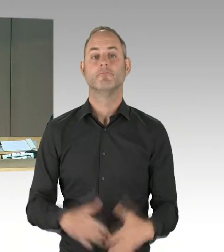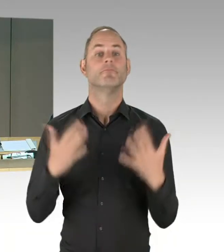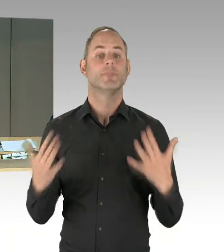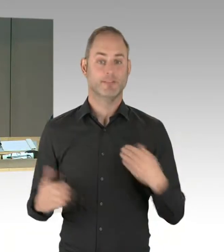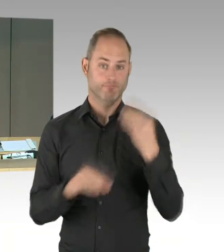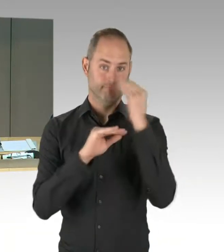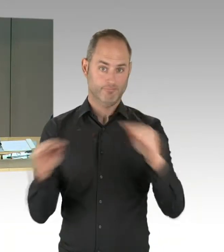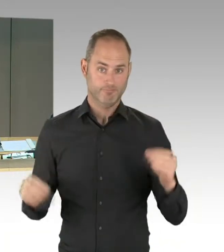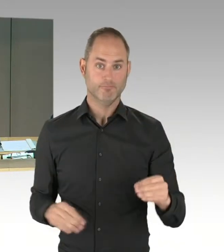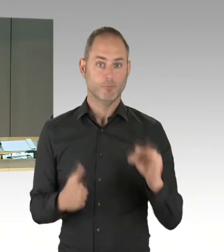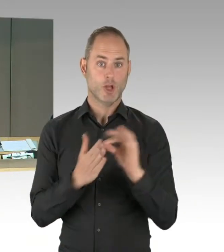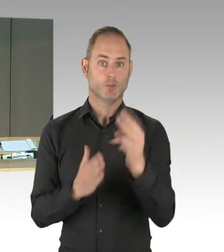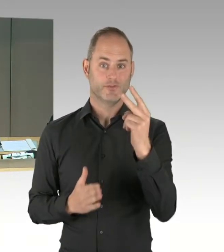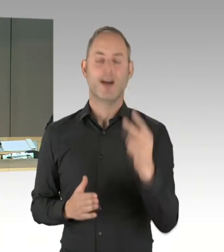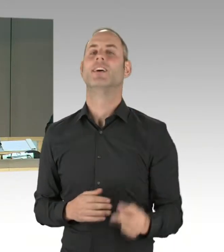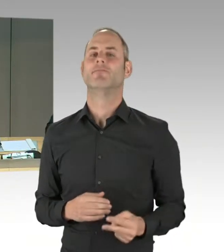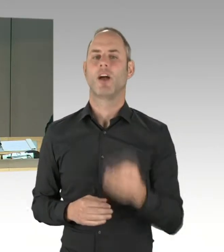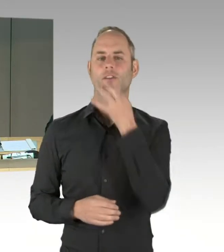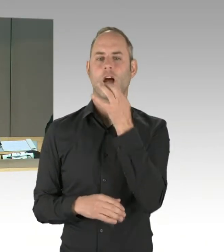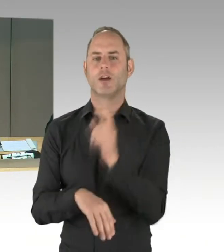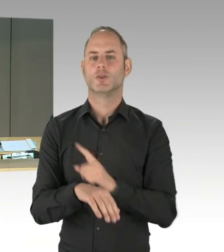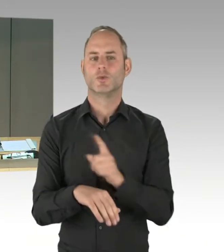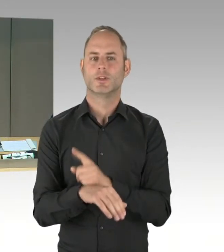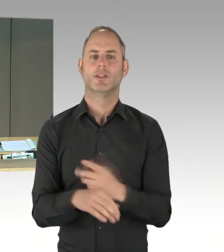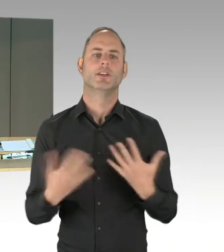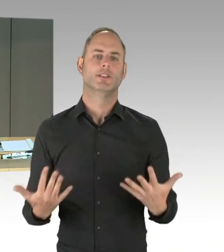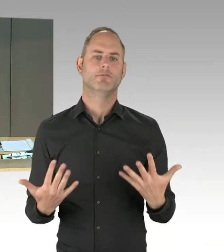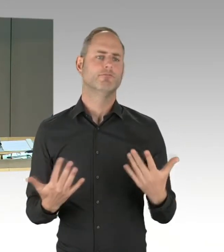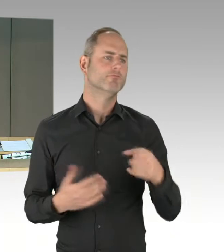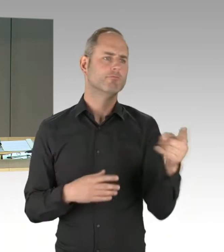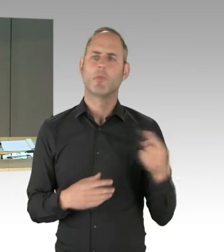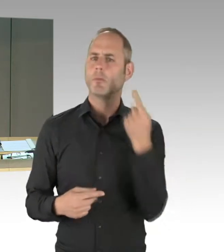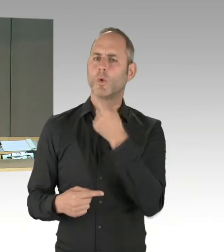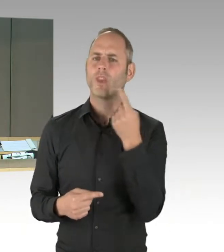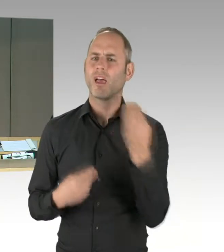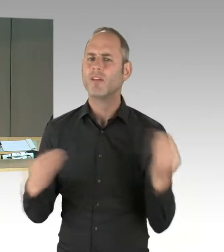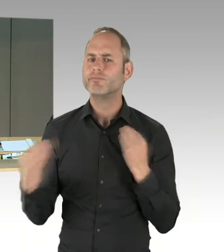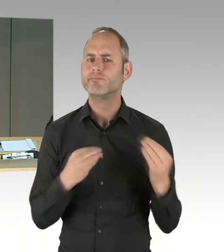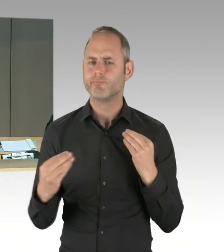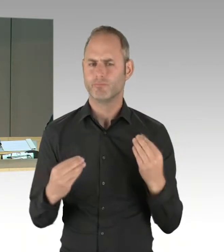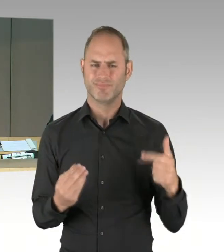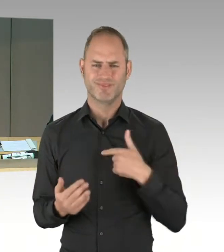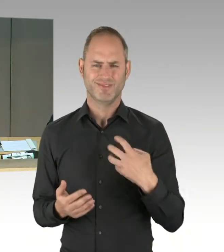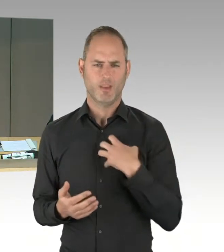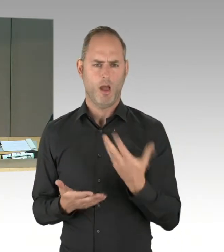Zuerst erfolgen die Wortmeldungen in einer Runde nach Stärke der Fraktion mit je einer Fragestellung. Nach der Beantwortung steht mindestens eine Zusatzfrage